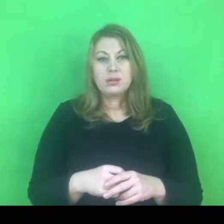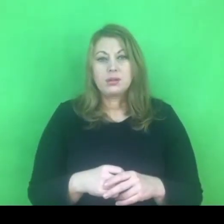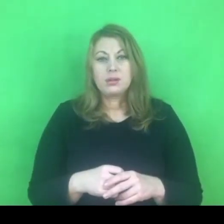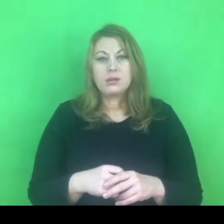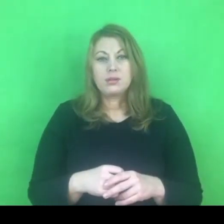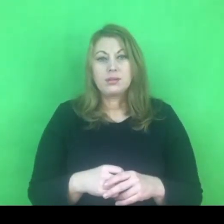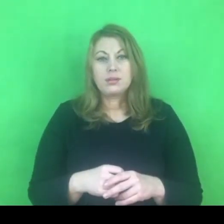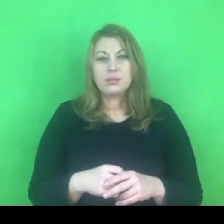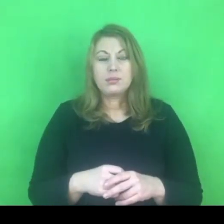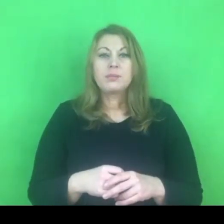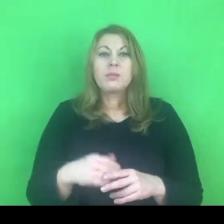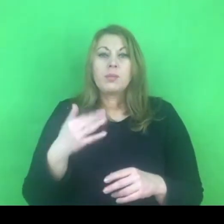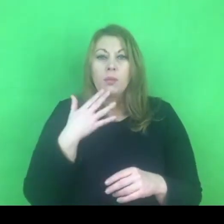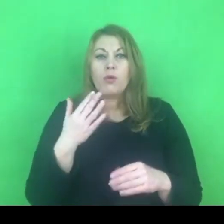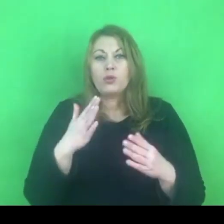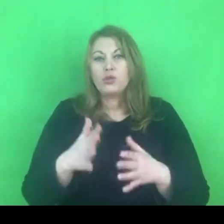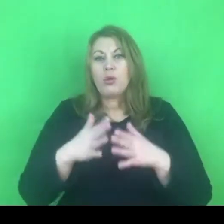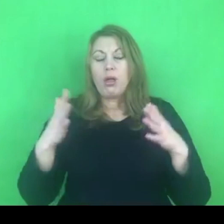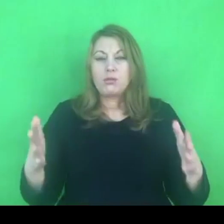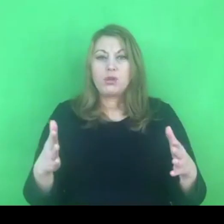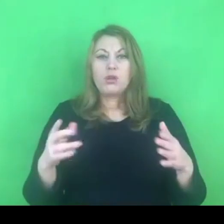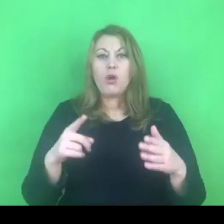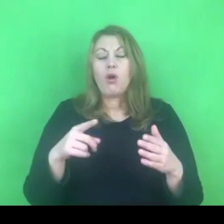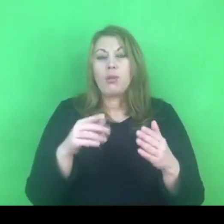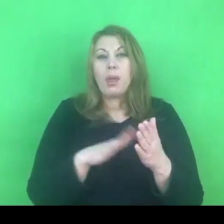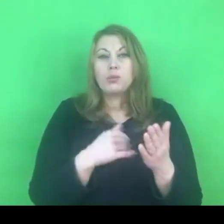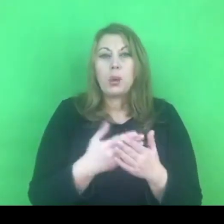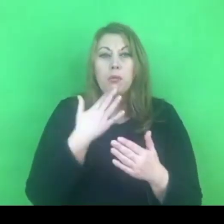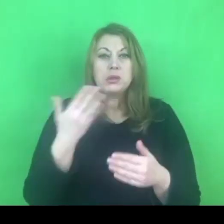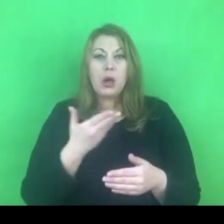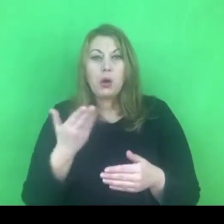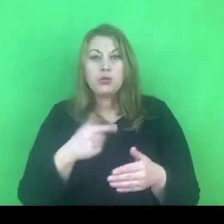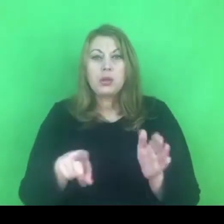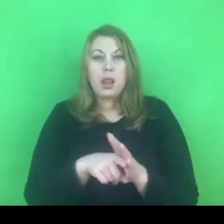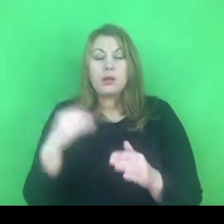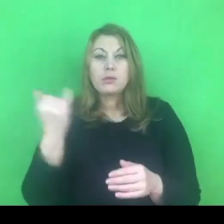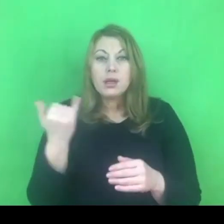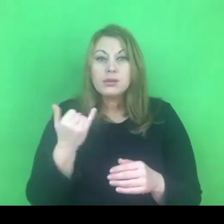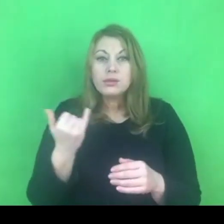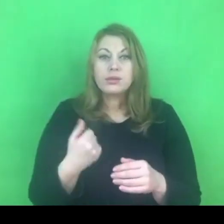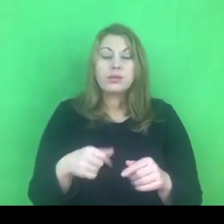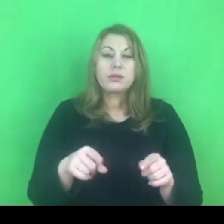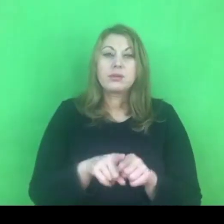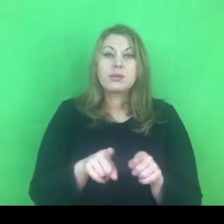że konwencja wiąże się z zagrożeniem dla dzieci, przestrzeganie zapisów konwencji jest zagrożeniem dla polskiej rodziny.